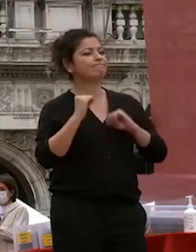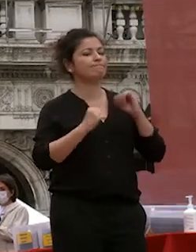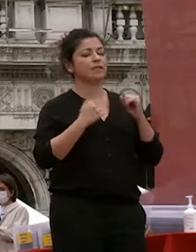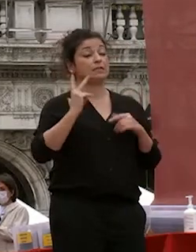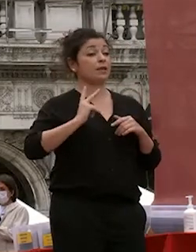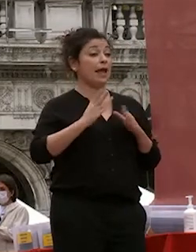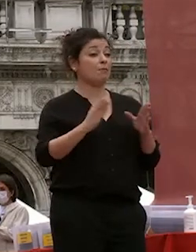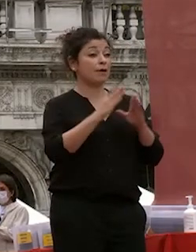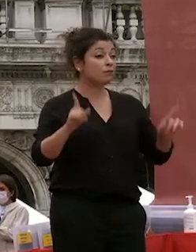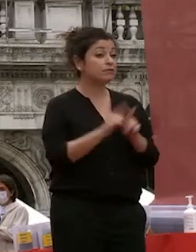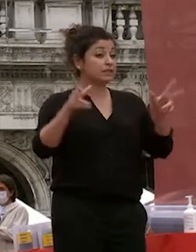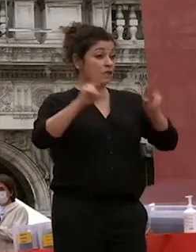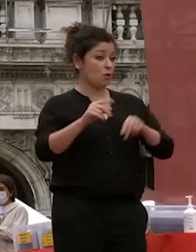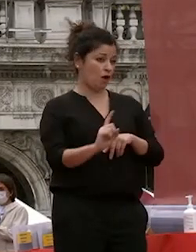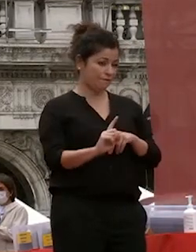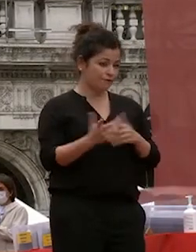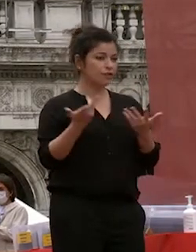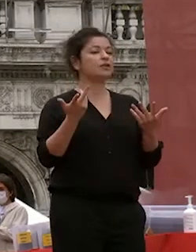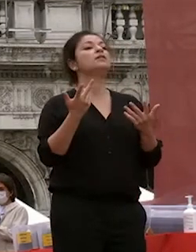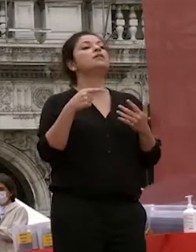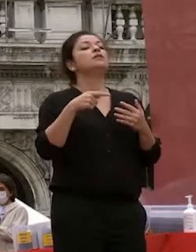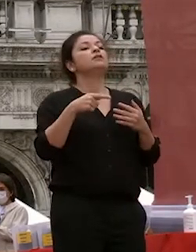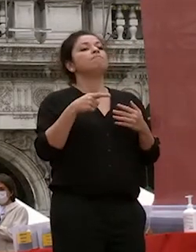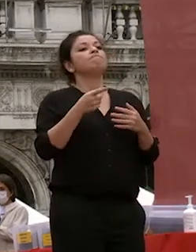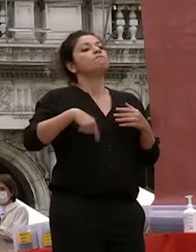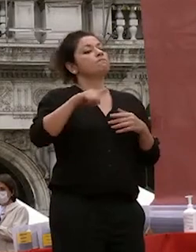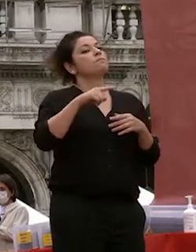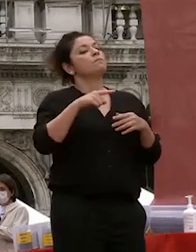ripetere confidiamo non si debba ripetere e stiamo cercando di non far